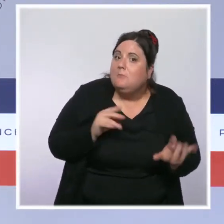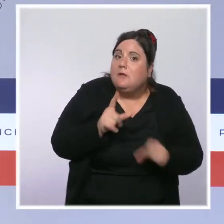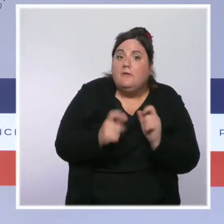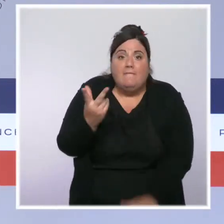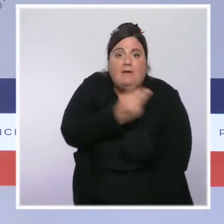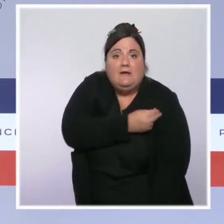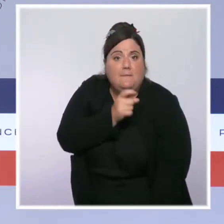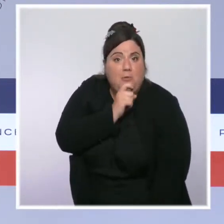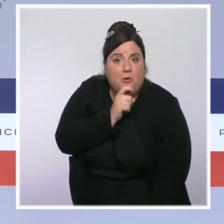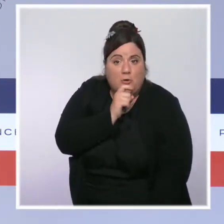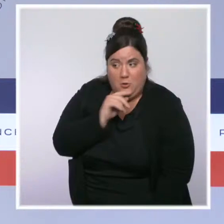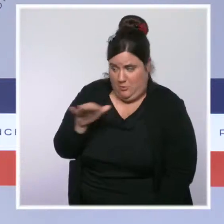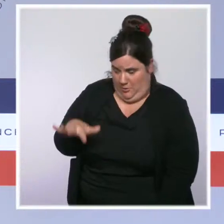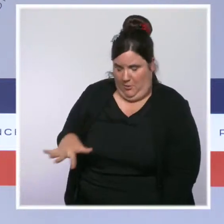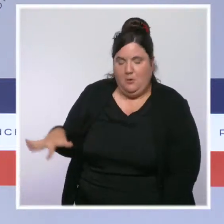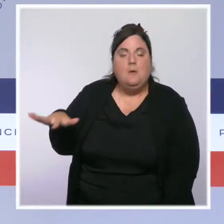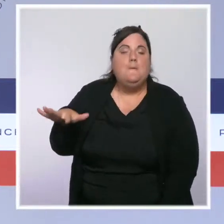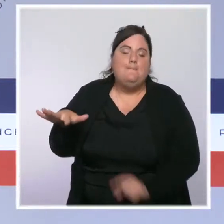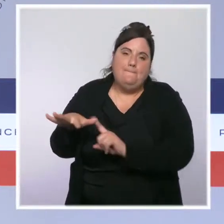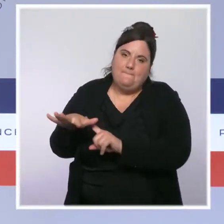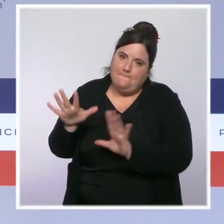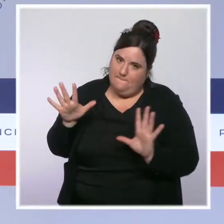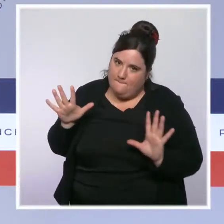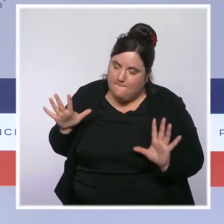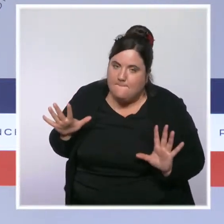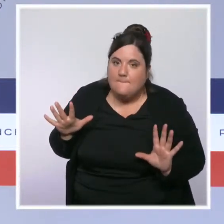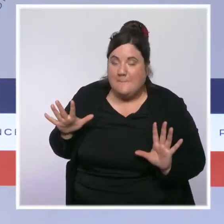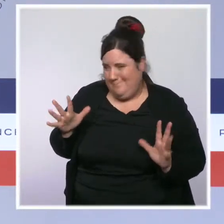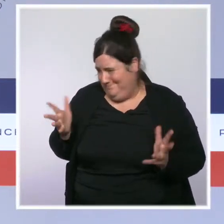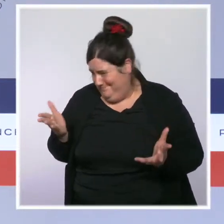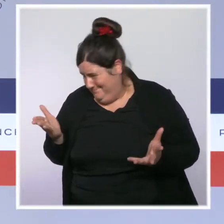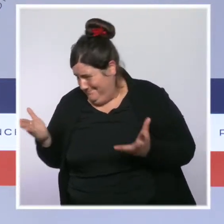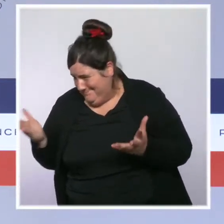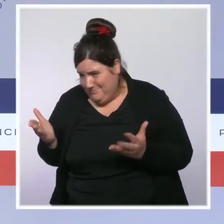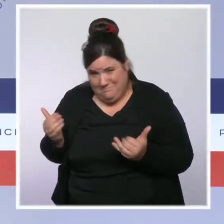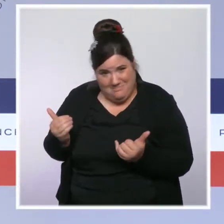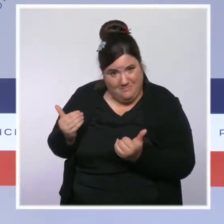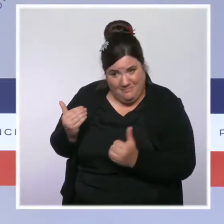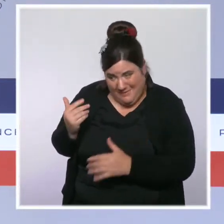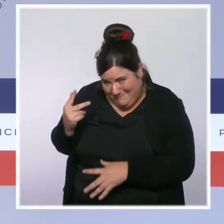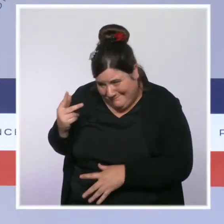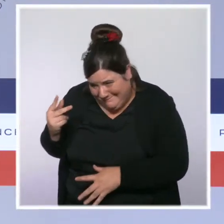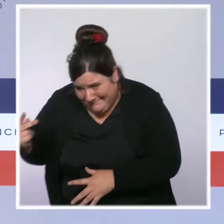probablement les plus difficiles à atteindre et les plus difficiles à amener à se faire vacciner.